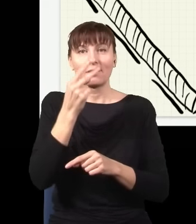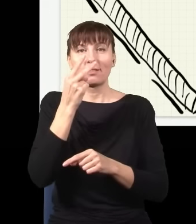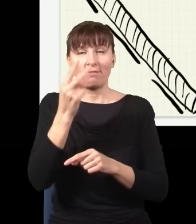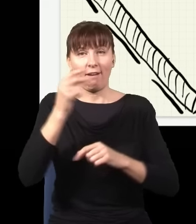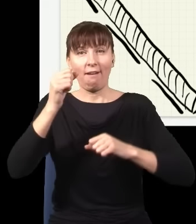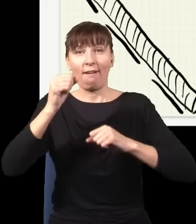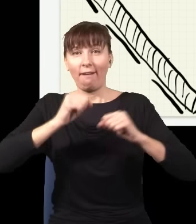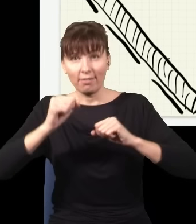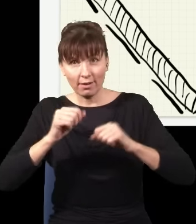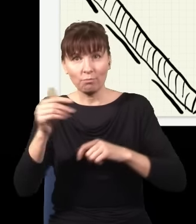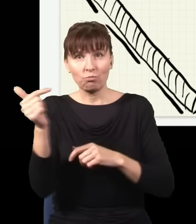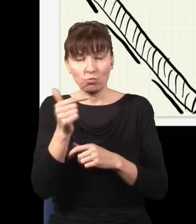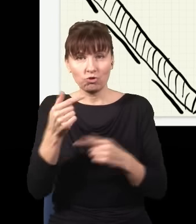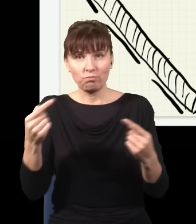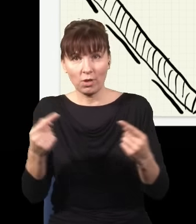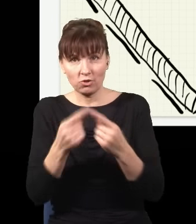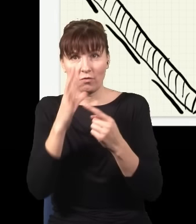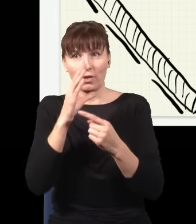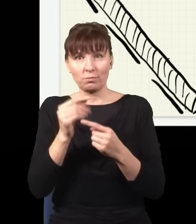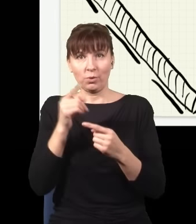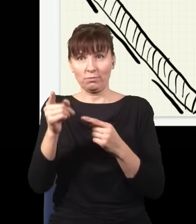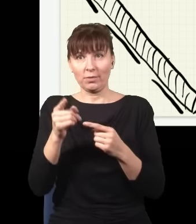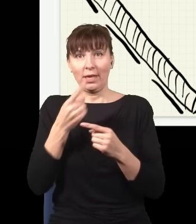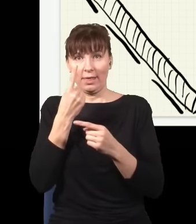co energia dwóch czerwonych, więc energia jest zachowana, pęd jest zachowany, z grubsza rzecz biorąc,